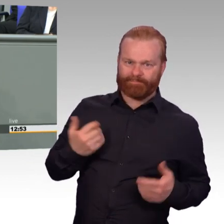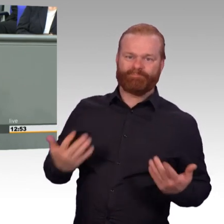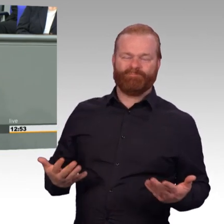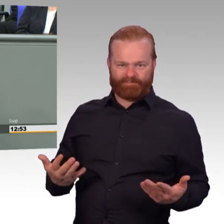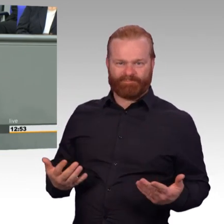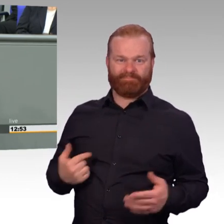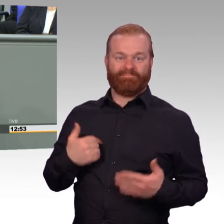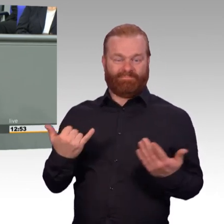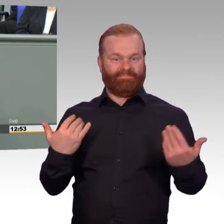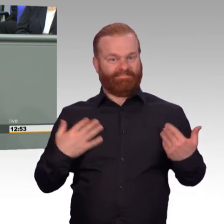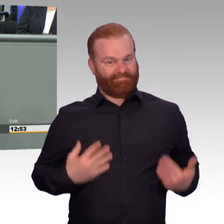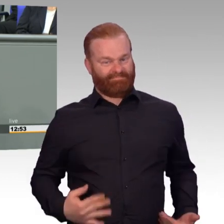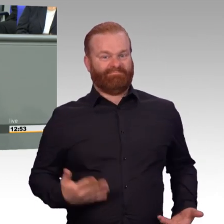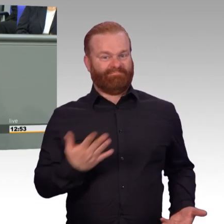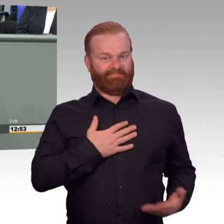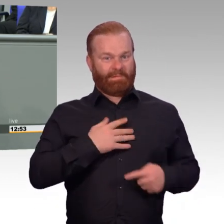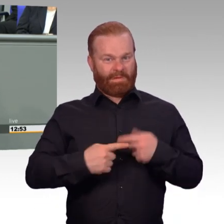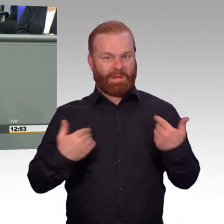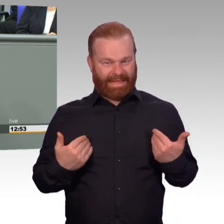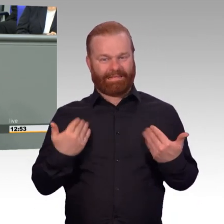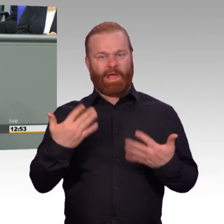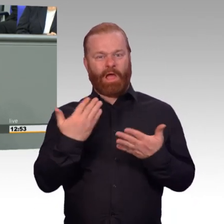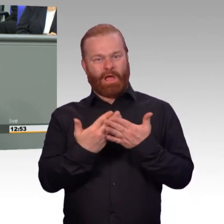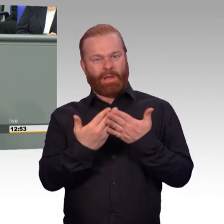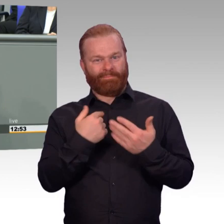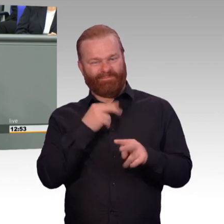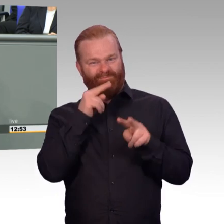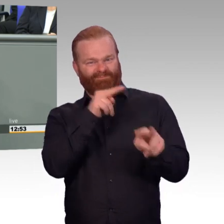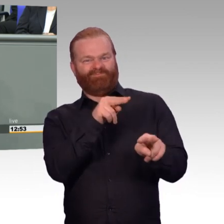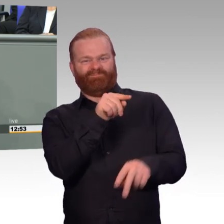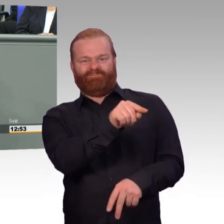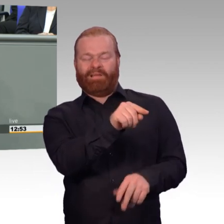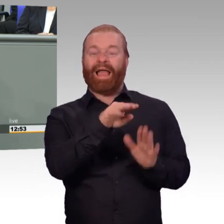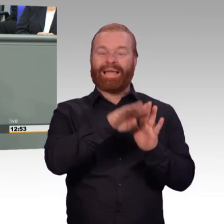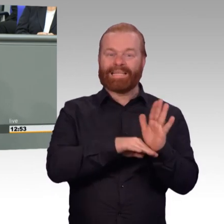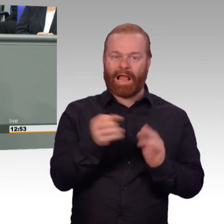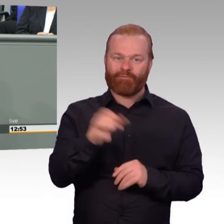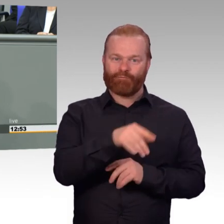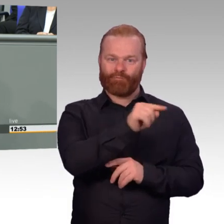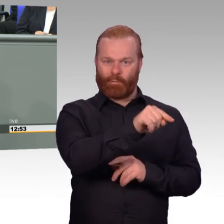Und deshalb, Herr Kollege Kestner, an Sie und Sie haben ja quasi Ihren Vortrag